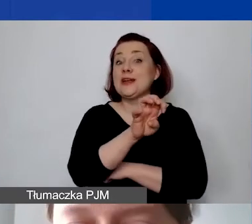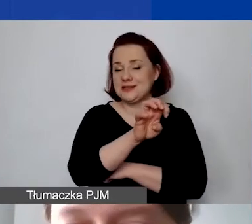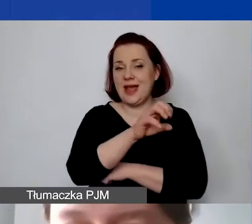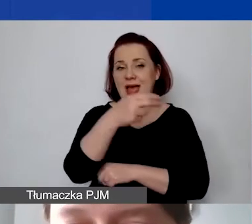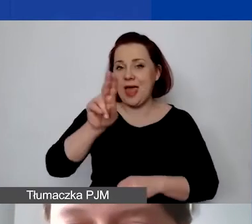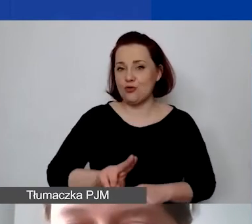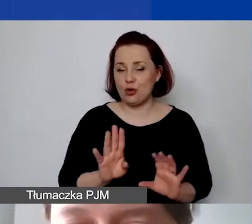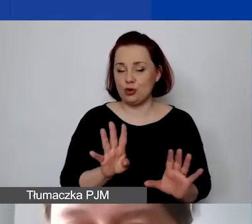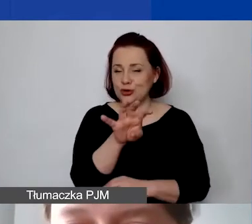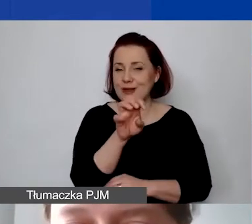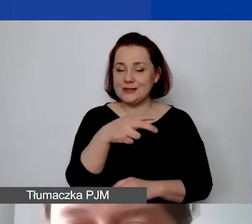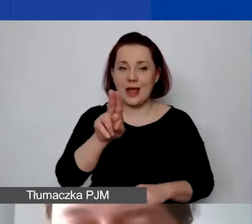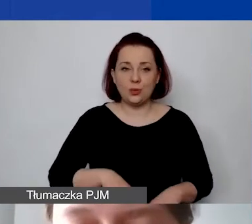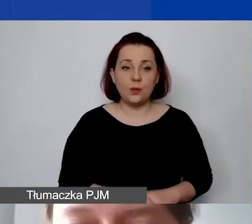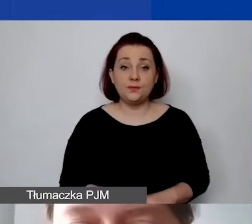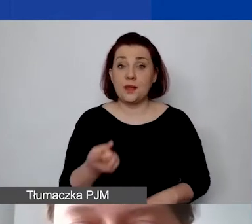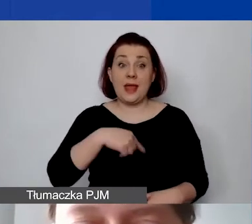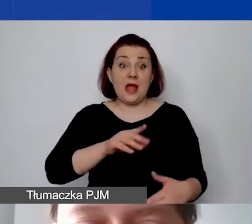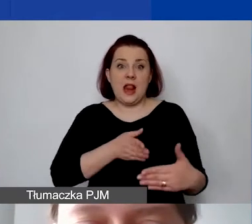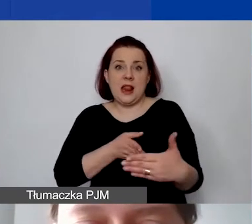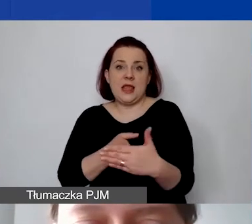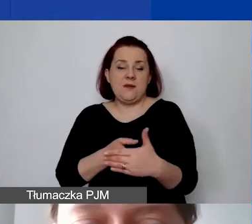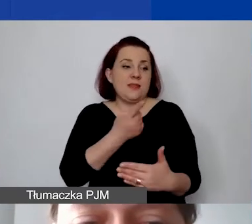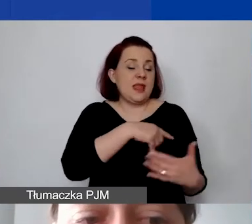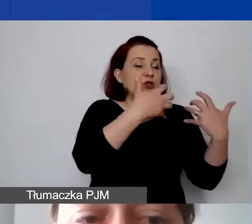to jest nasz limit narzucony przez Biuro Mechanizmu Finansowego -